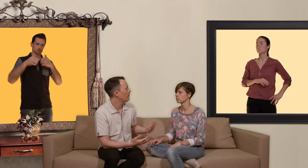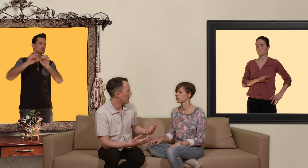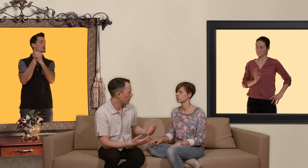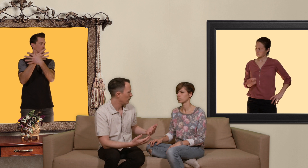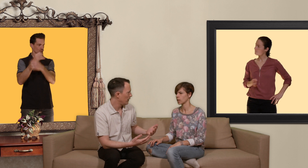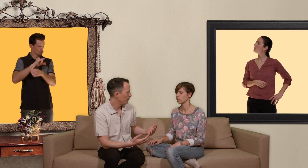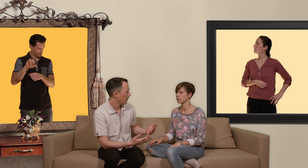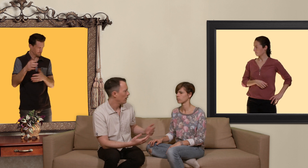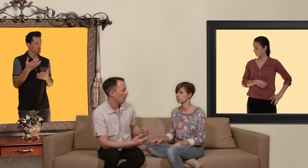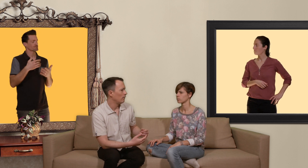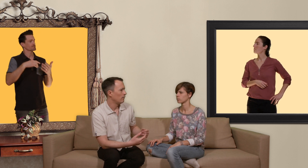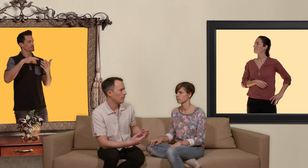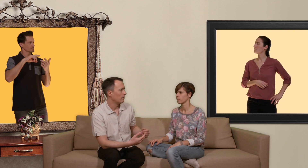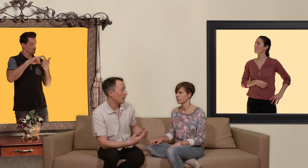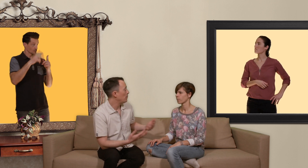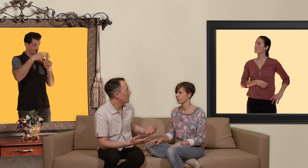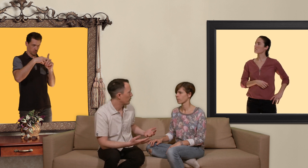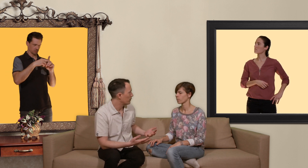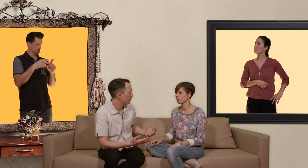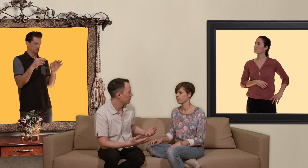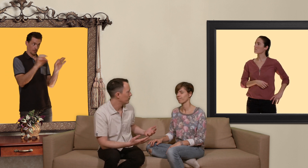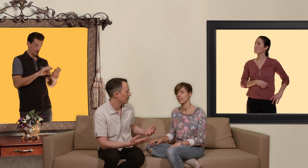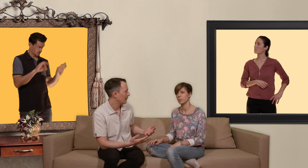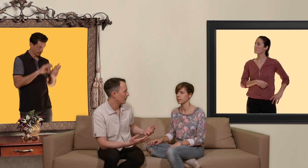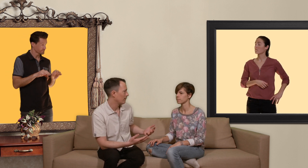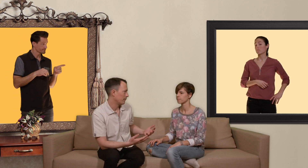ok. t'as pas mis de capote